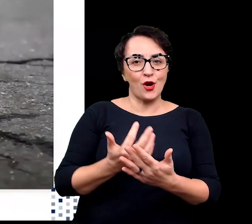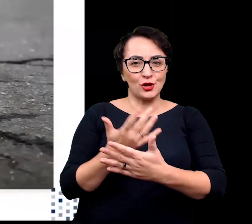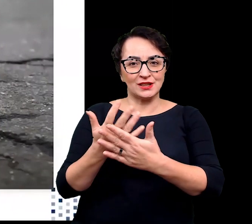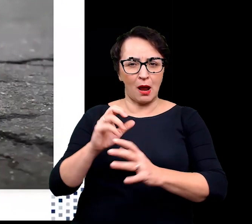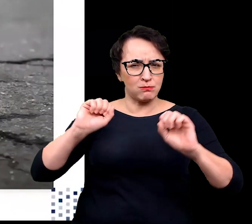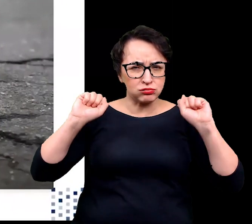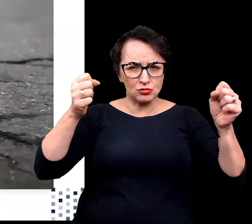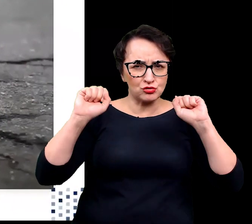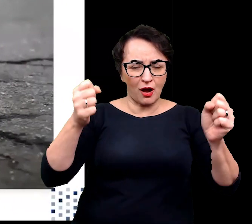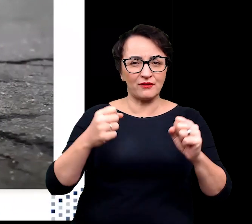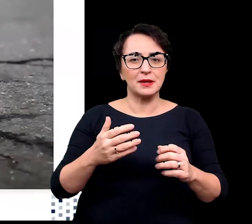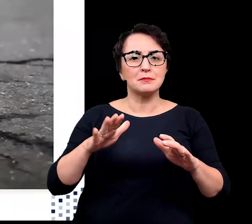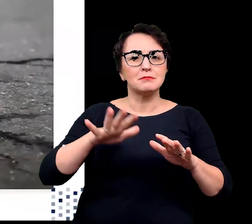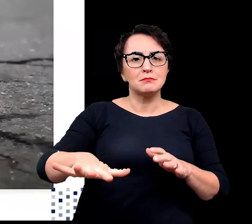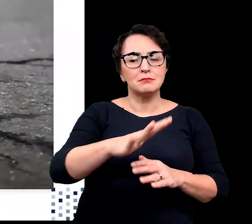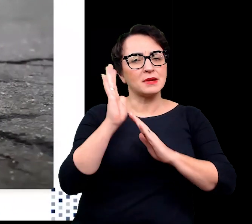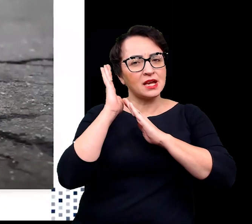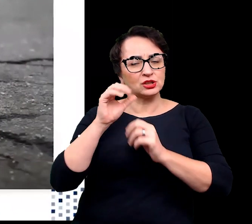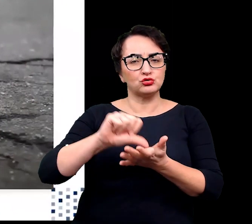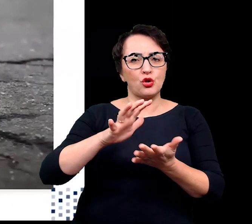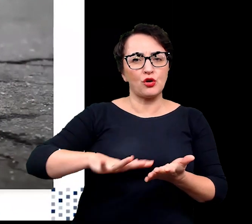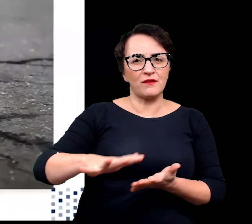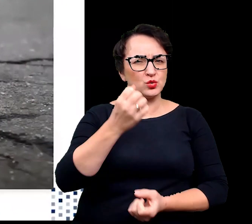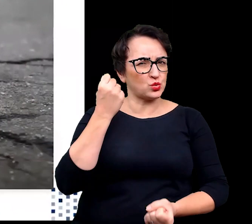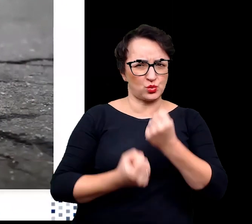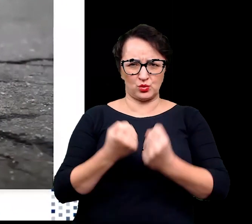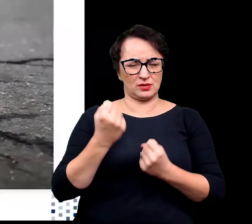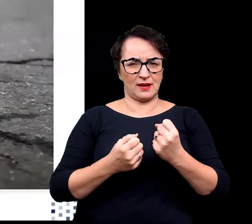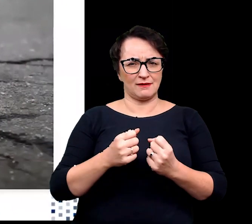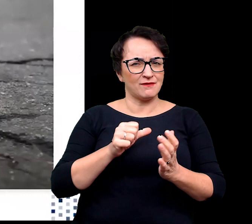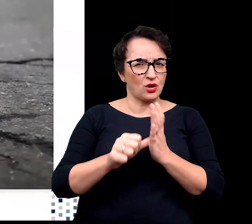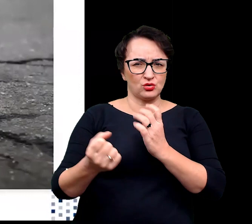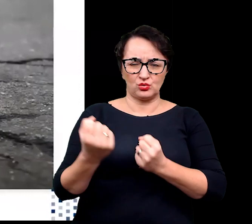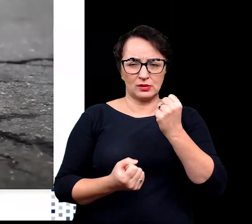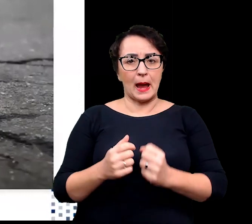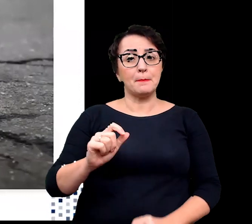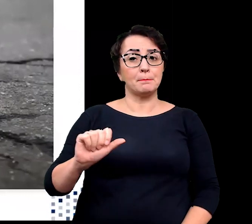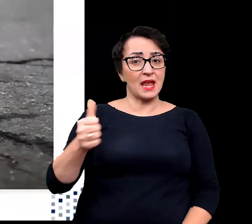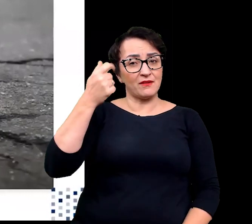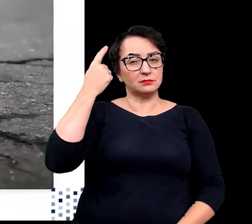Najpierw zastanówmy się czym jest środowisko ekstremalne?